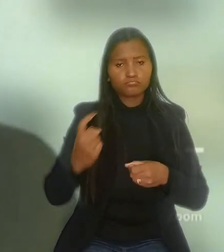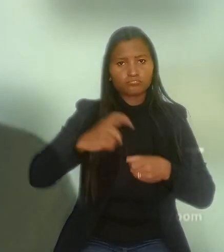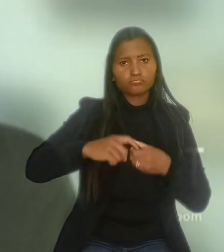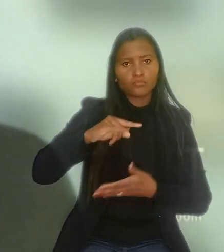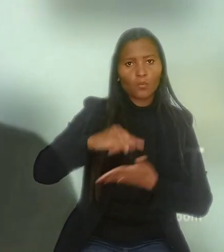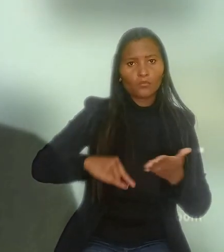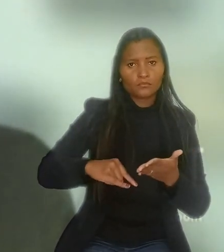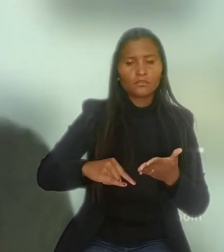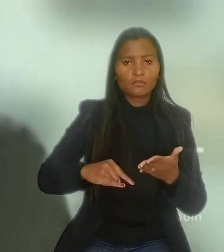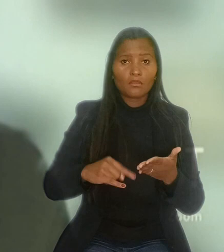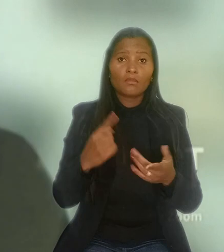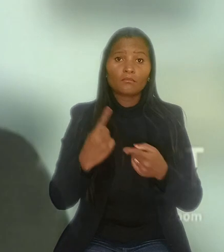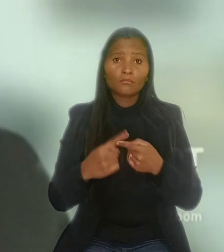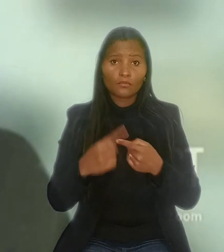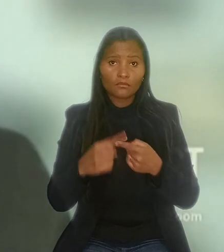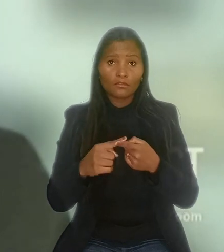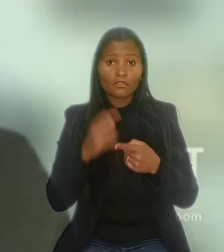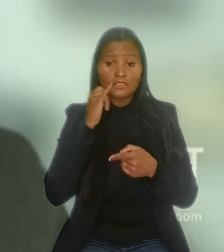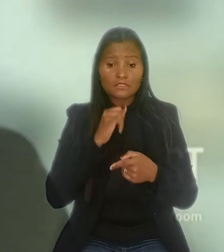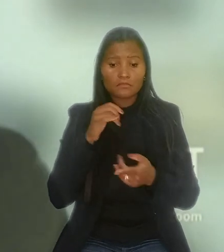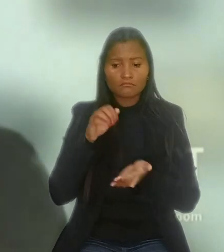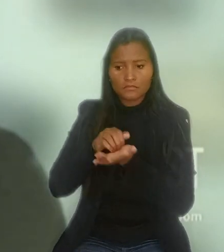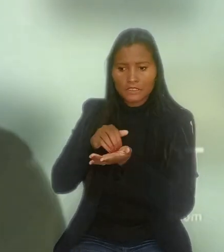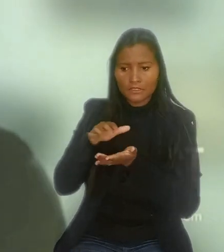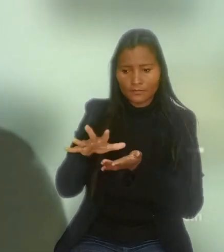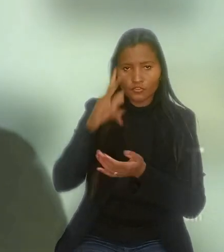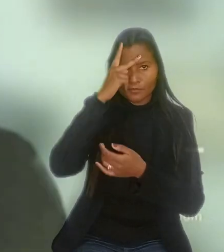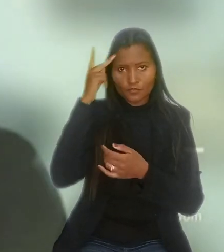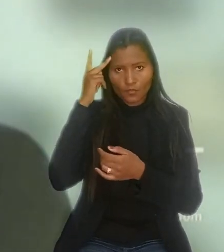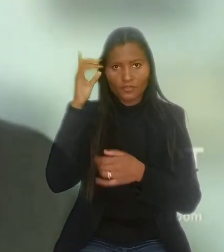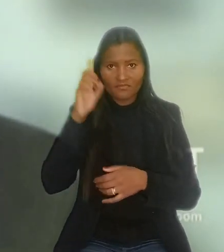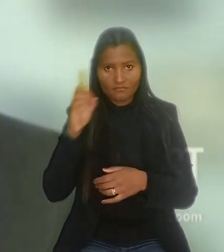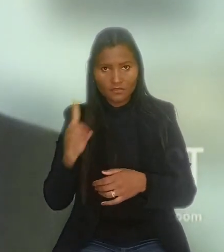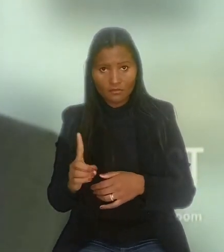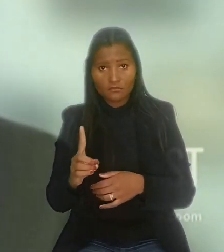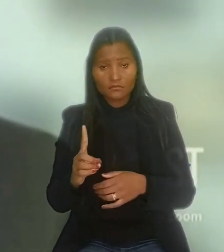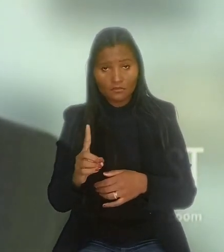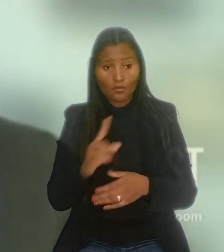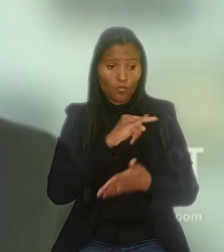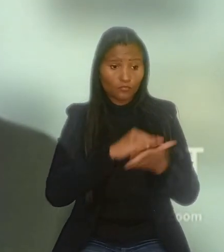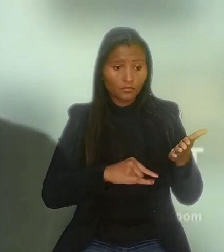Segundo ele, ao condicionar a dispensa de um empregado com deficiência por outro, nas mesmas condições,